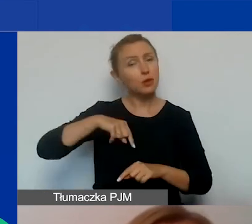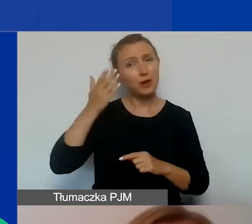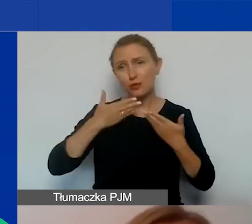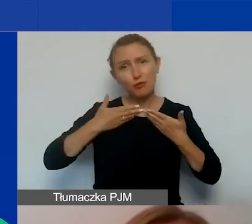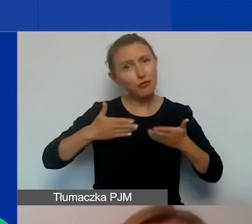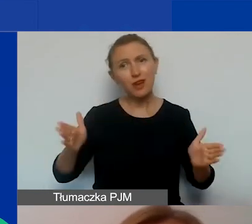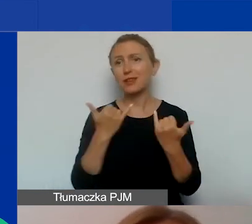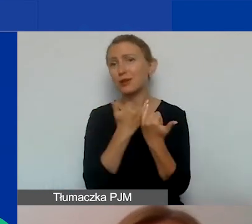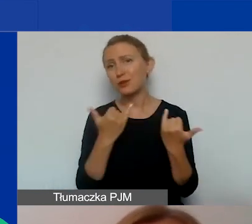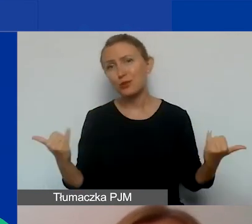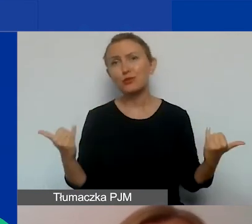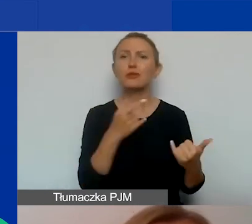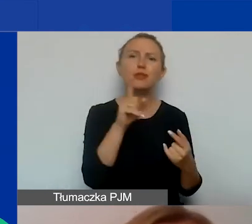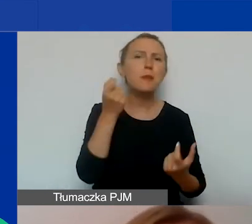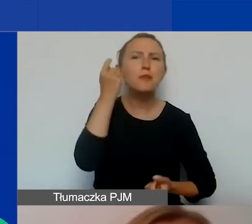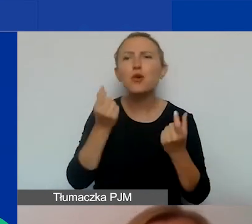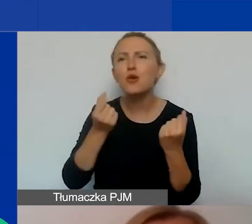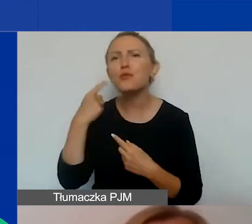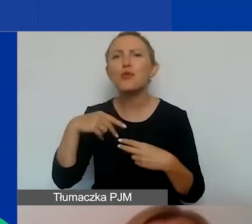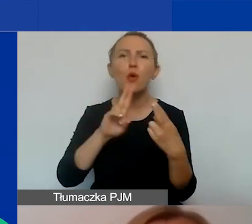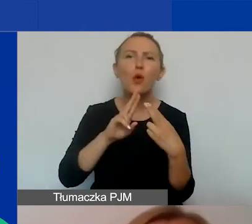na wszelkiego rodzaju wasze pomysły, próby konsultacji, itd.,